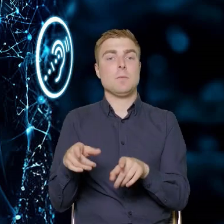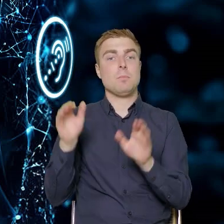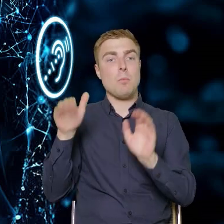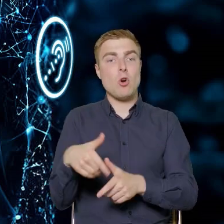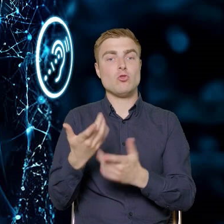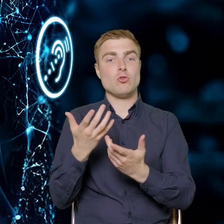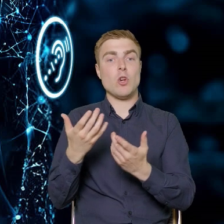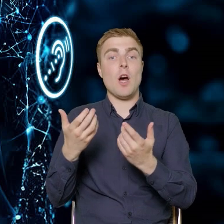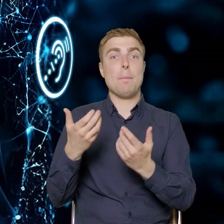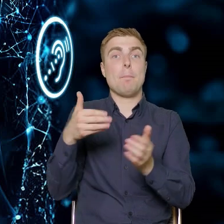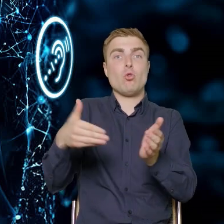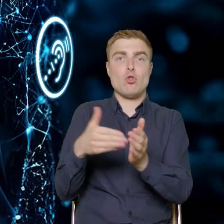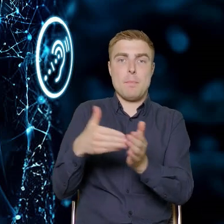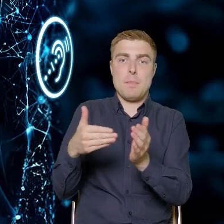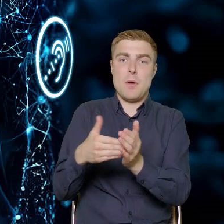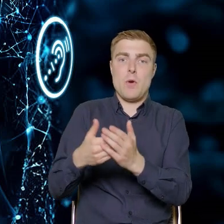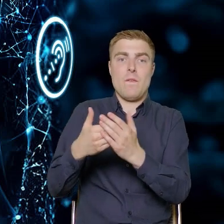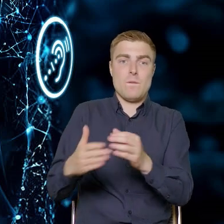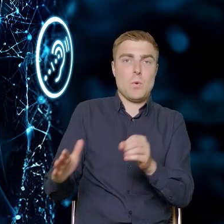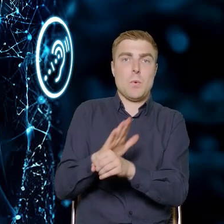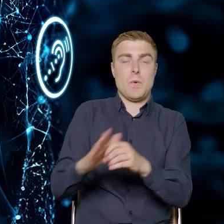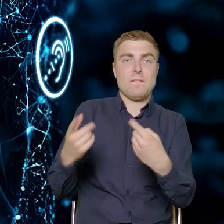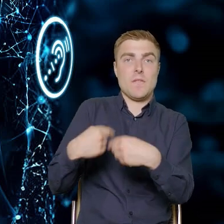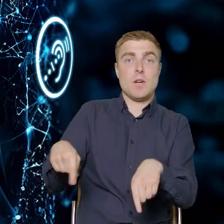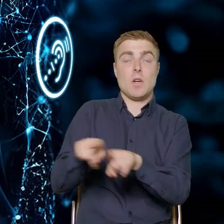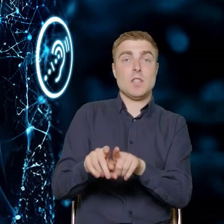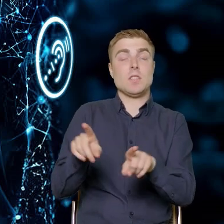odpowiedzieć na tę potrzebę. Rozwiązać te problemy, dylematy.